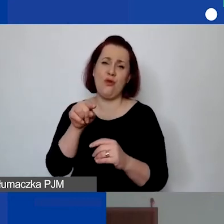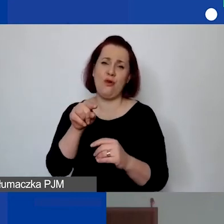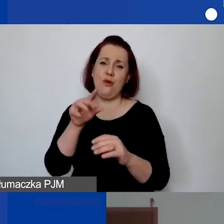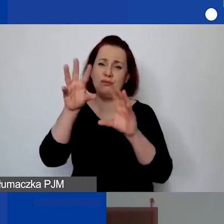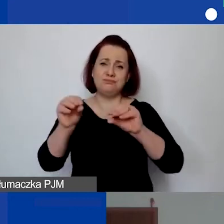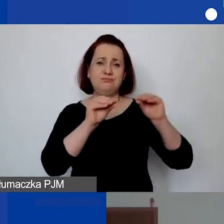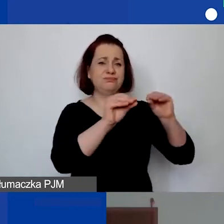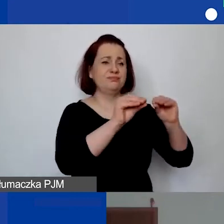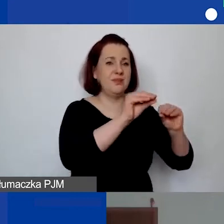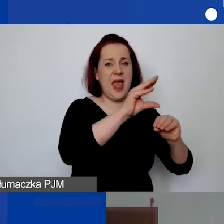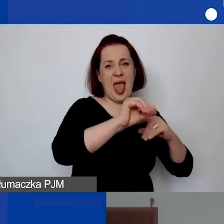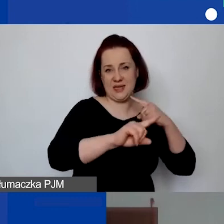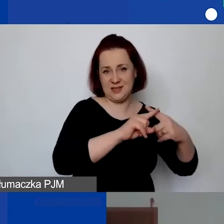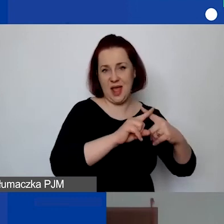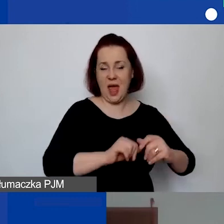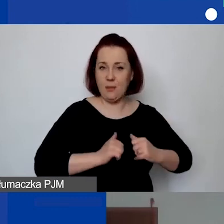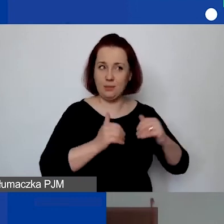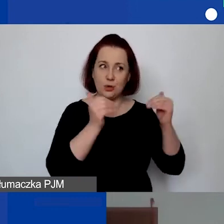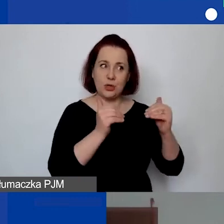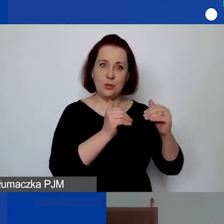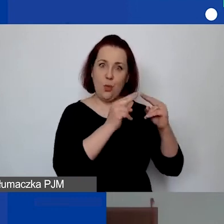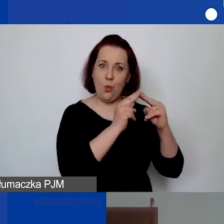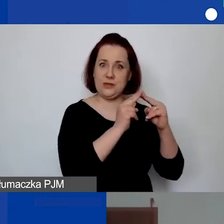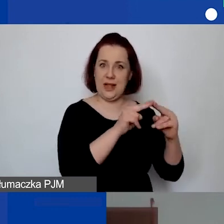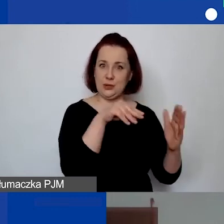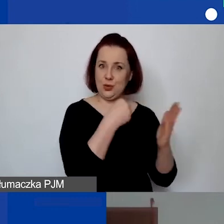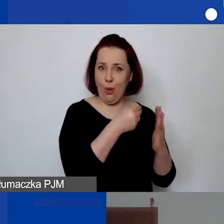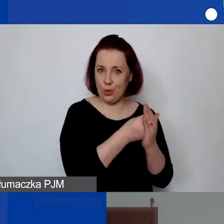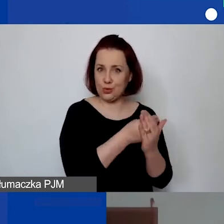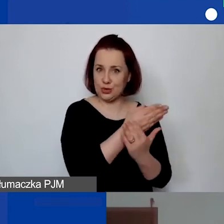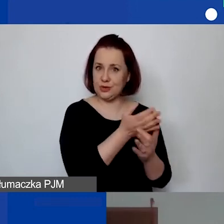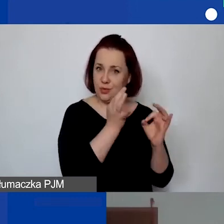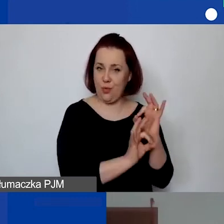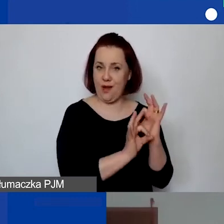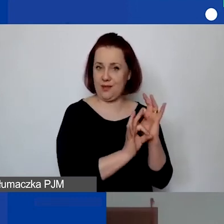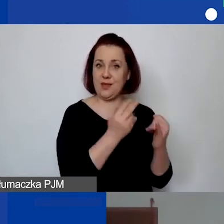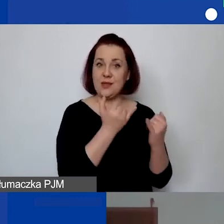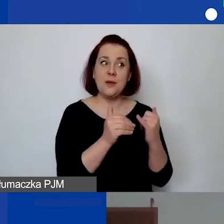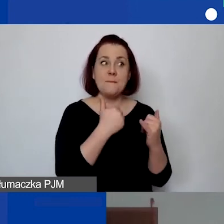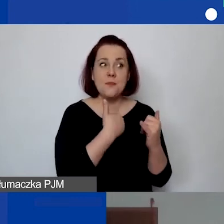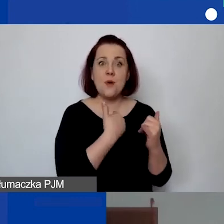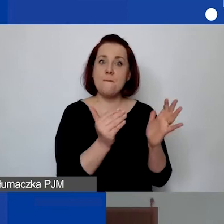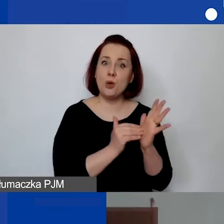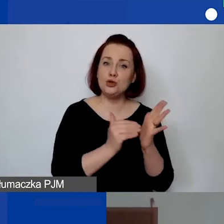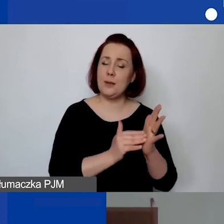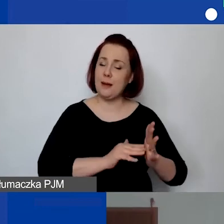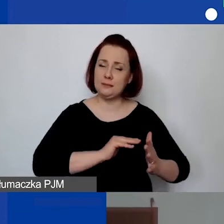żeby można było po prostu uzgodnić koszty, jeżeli budżet wymagał zasadniczych zmian.